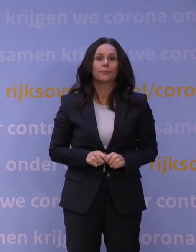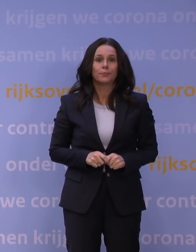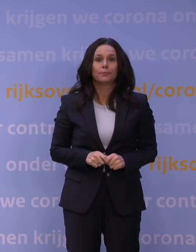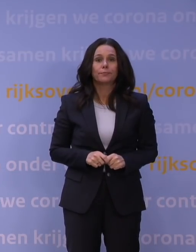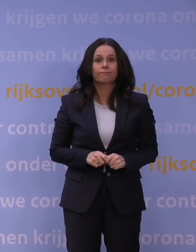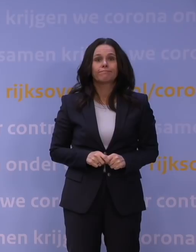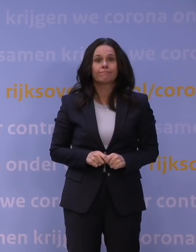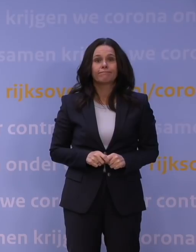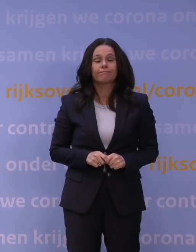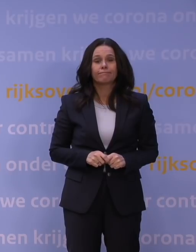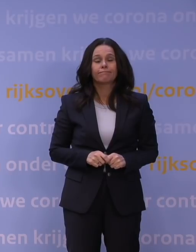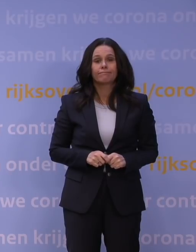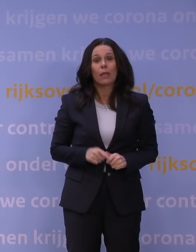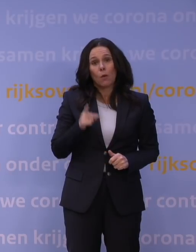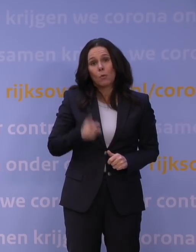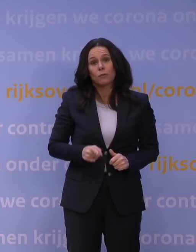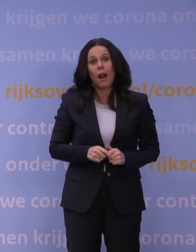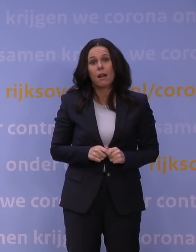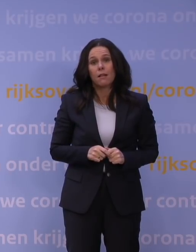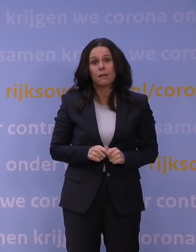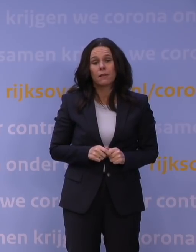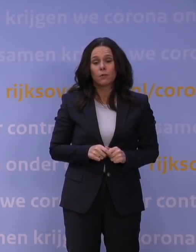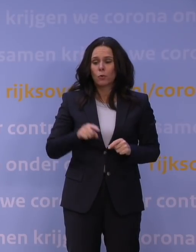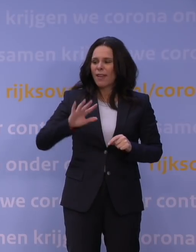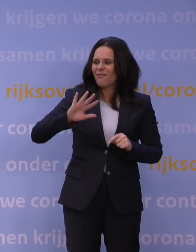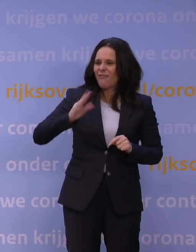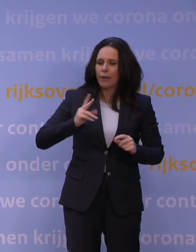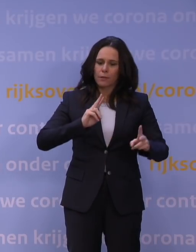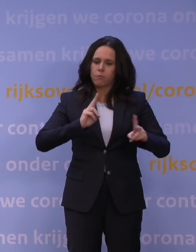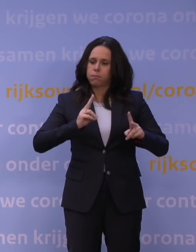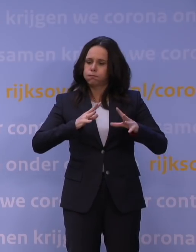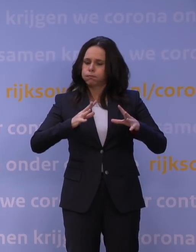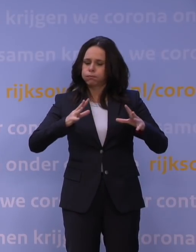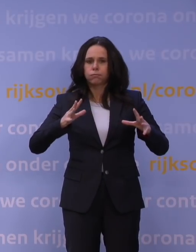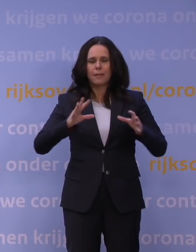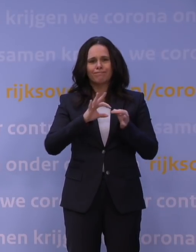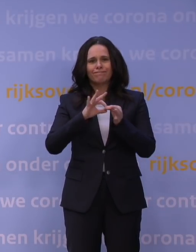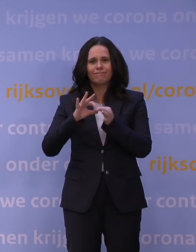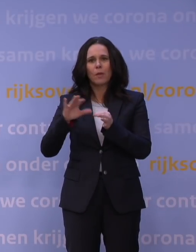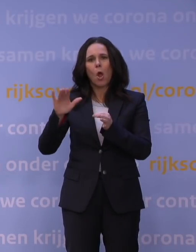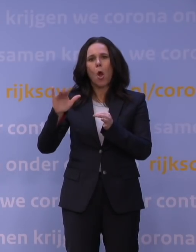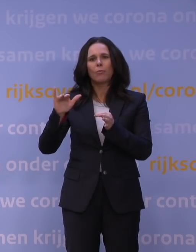Dat is onvermijdelijk vanwege de vijfde golf die met de omikronvariant op ons afkomt.